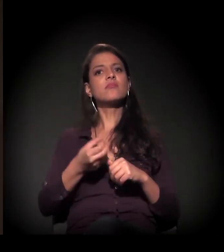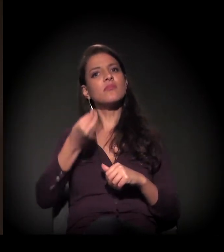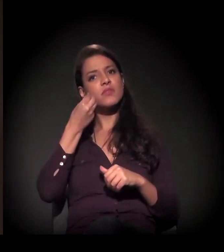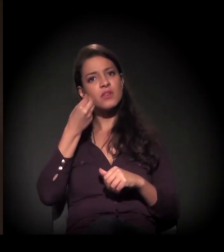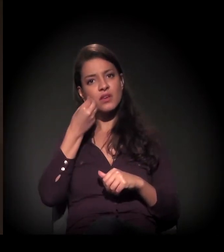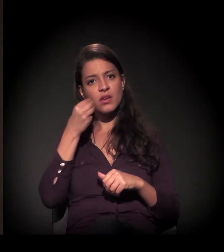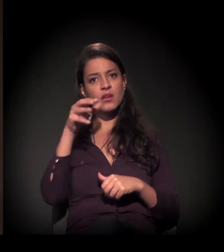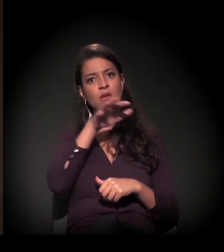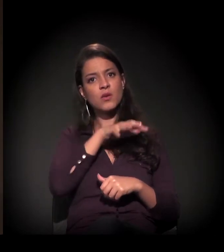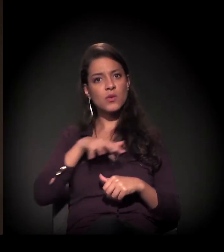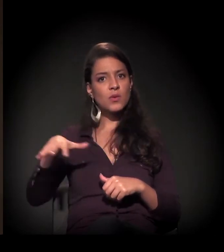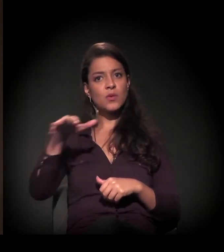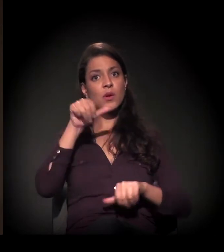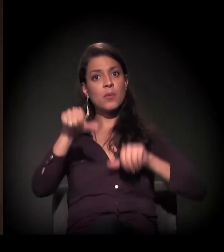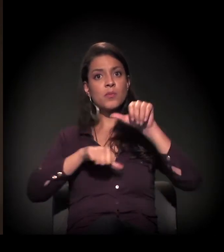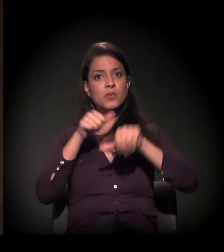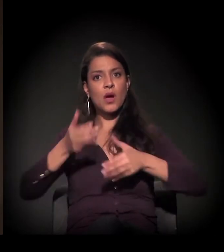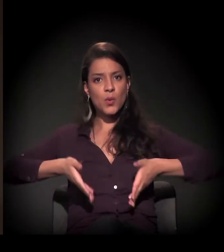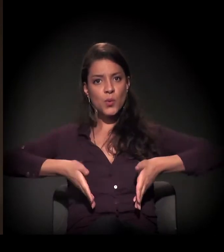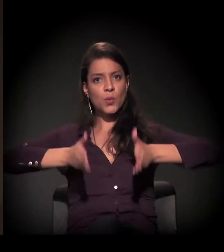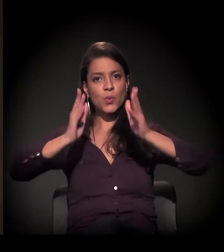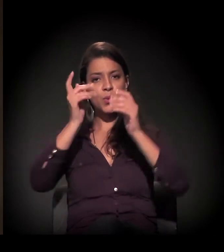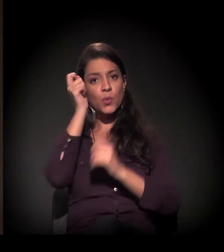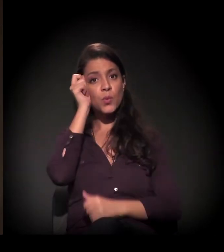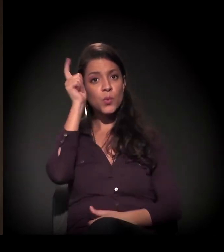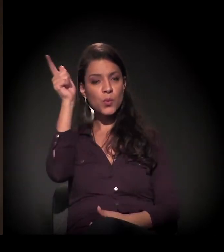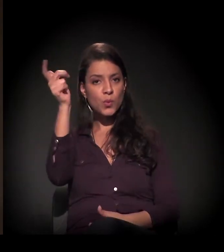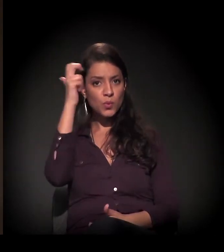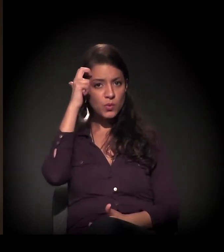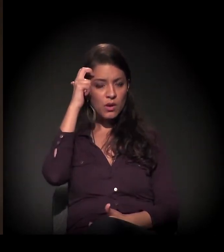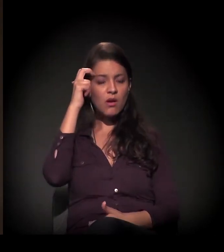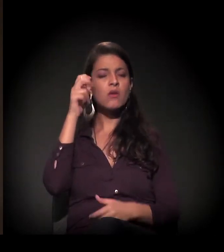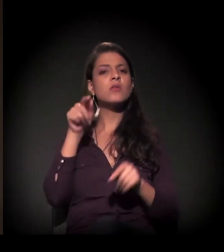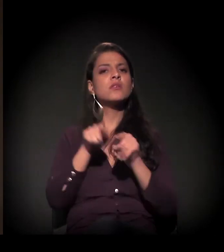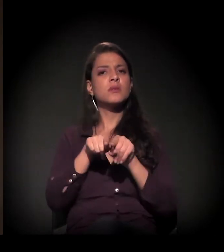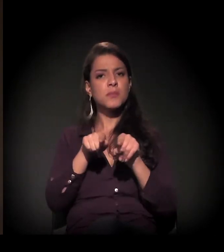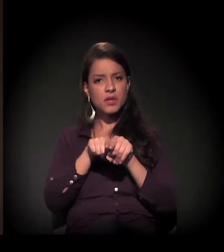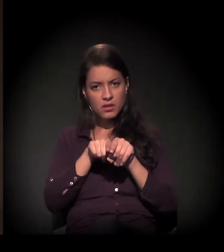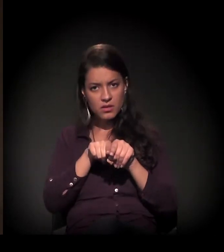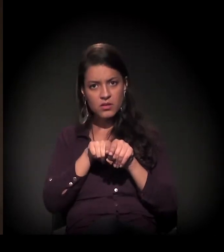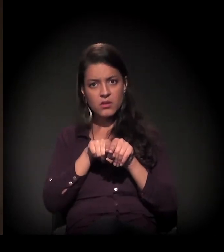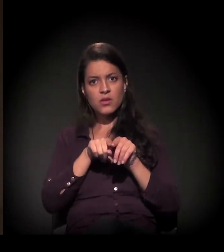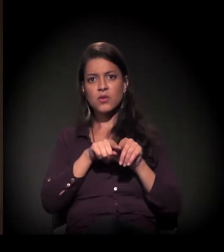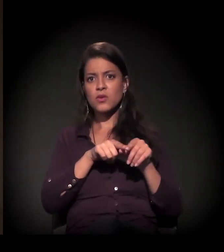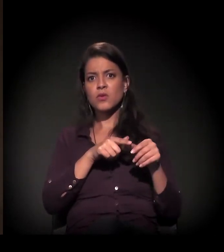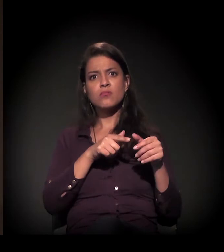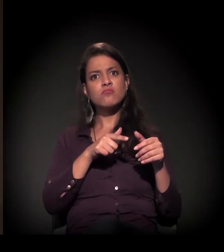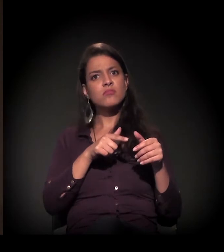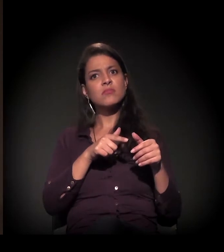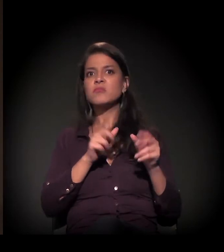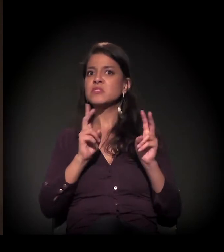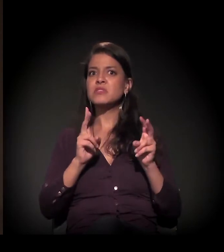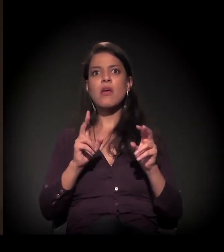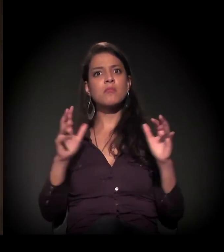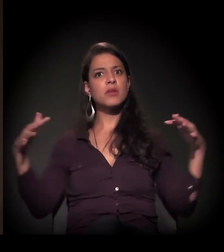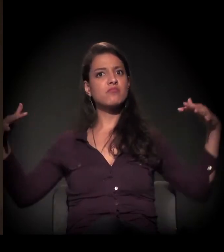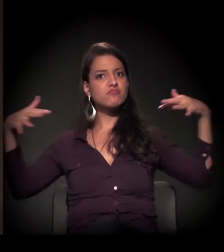a tentativa de transformar toda aquela região num grande corredor cultural, e também voltado todo para o interesse da especulação imobiliária.